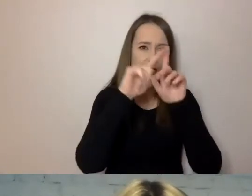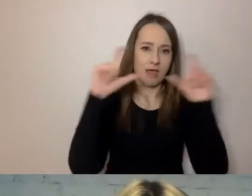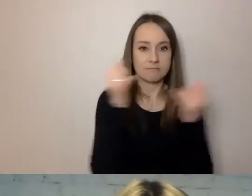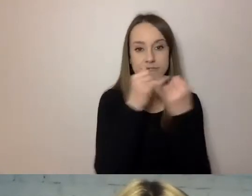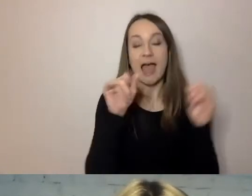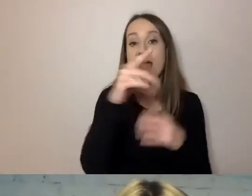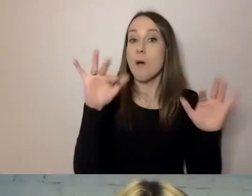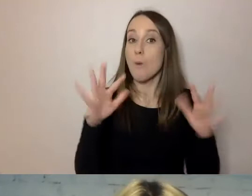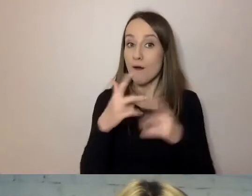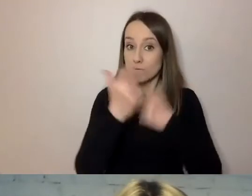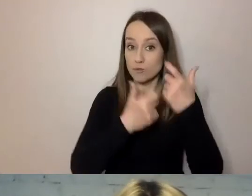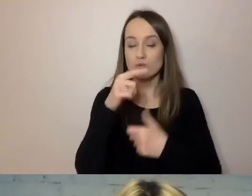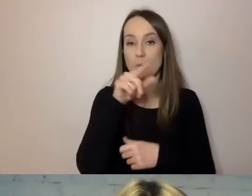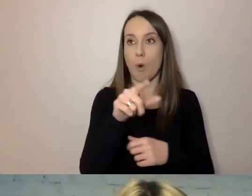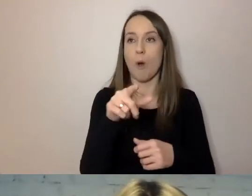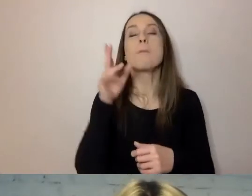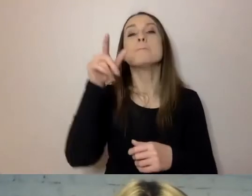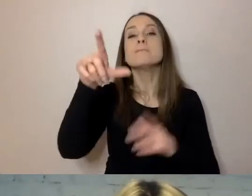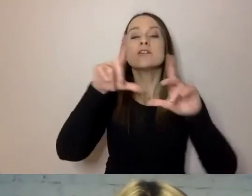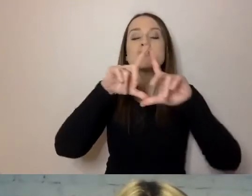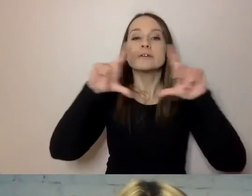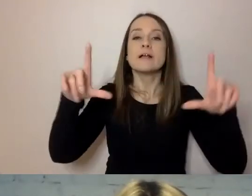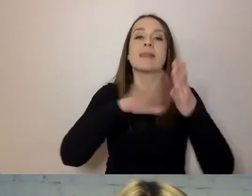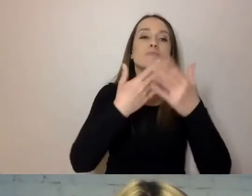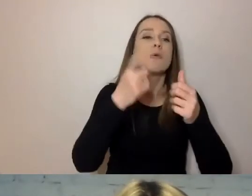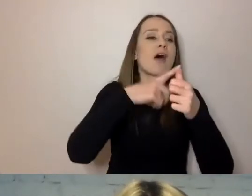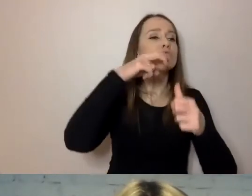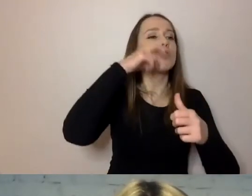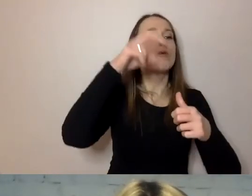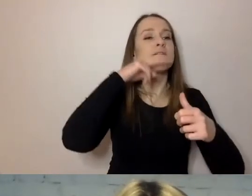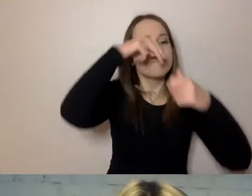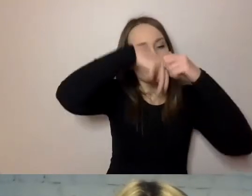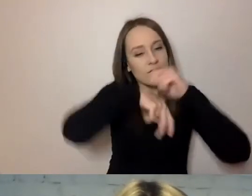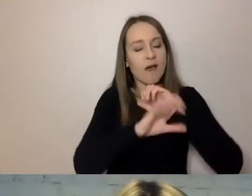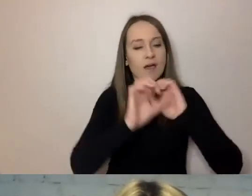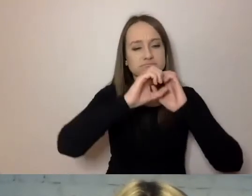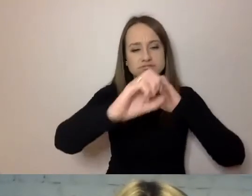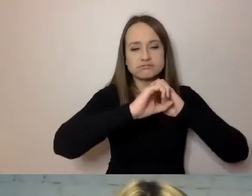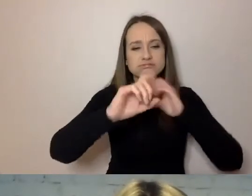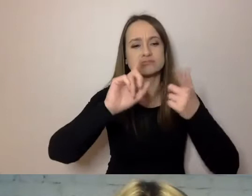Tu jest o kanalizacji, tam o elektryczności, tu o dokumentach potrzebnych w tej sprawie.